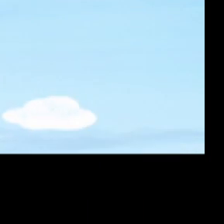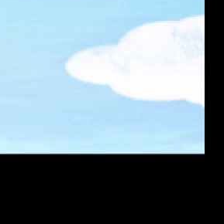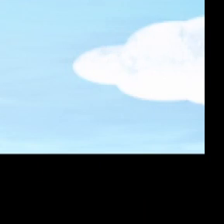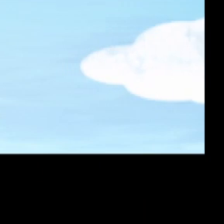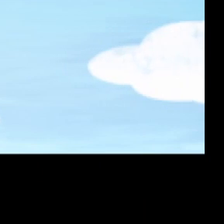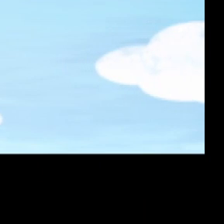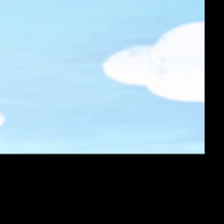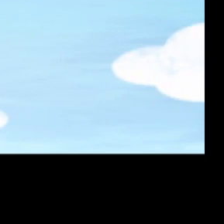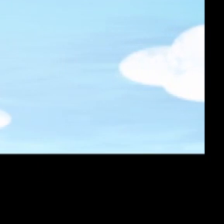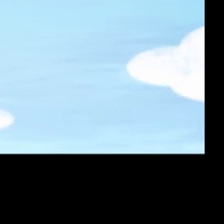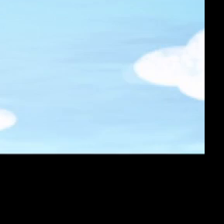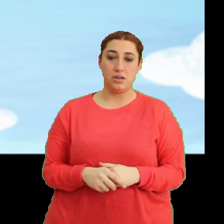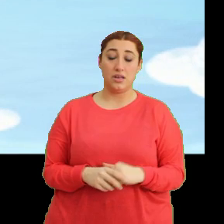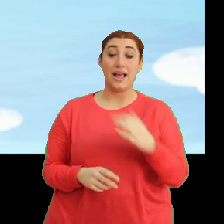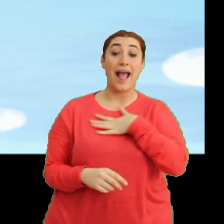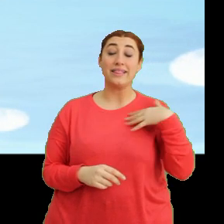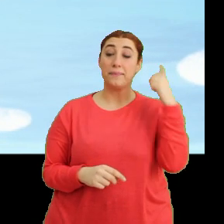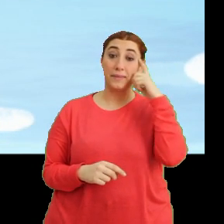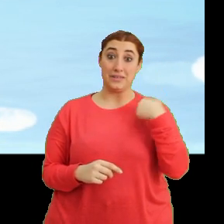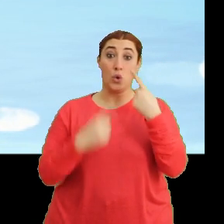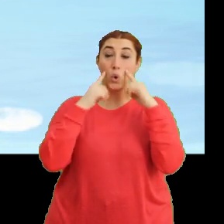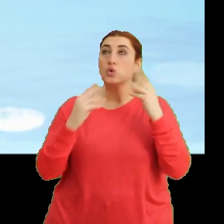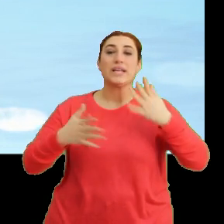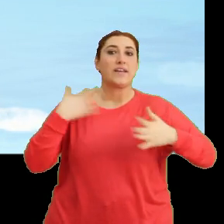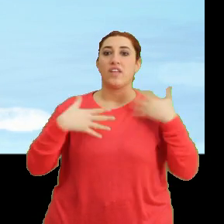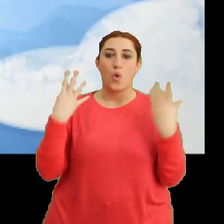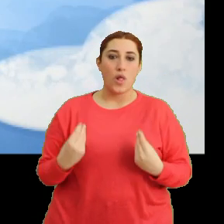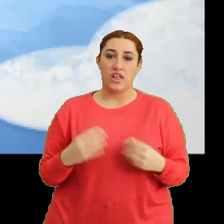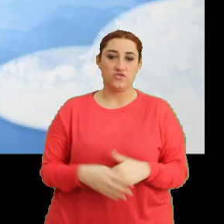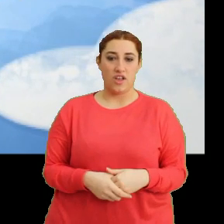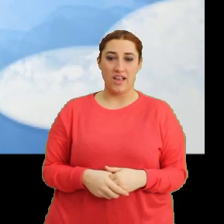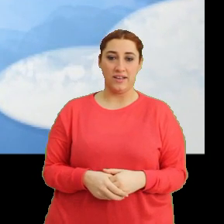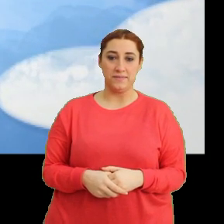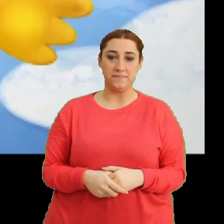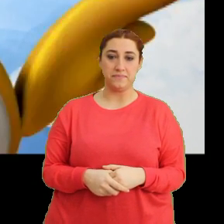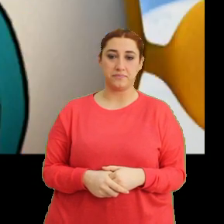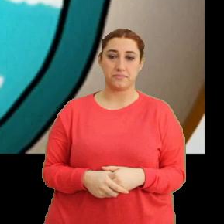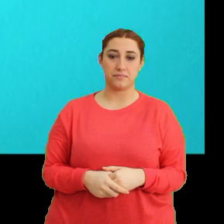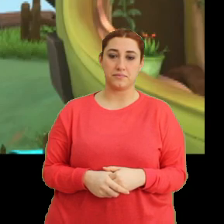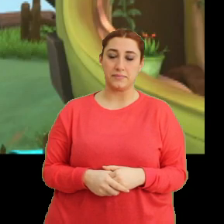(Gülme sesi) Anne tak takım, bizi görünce çok sevinecek. (Müzik)